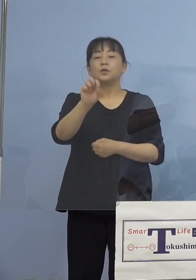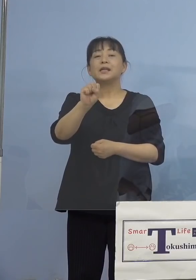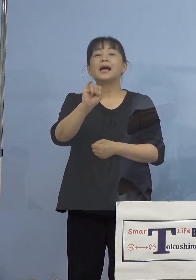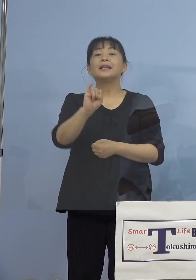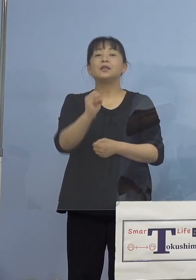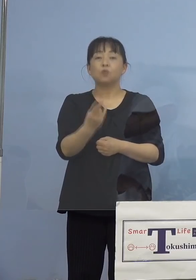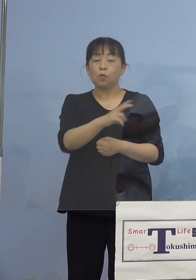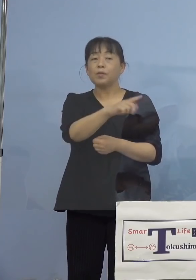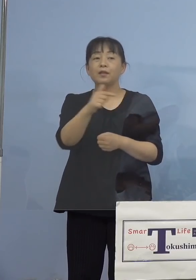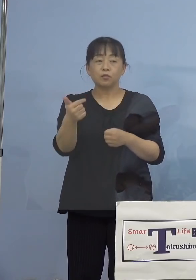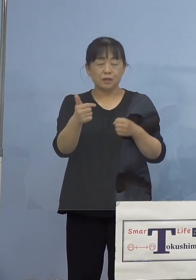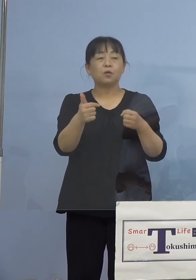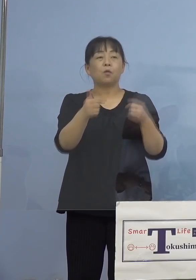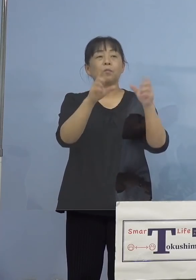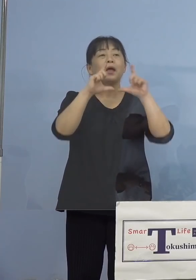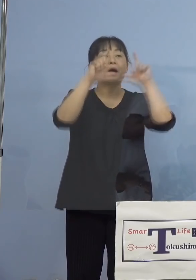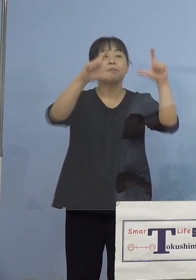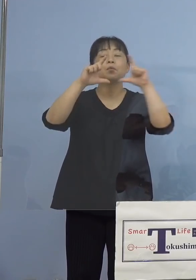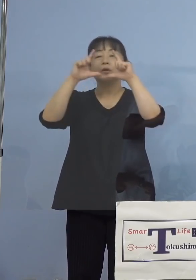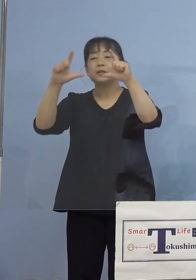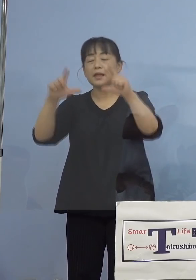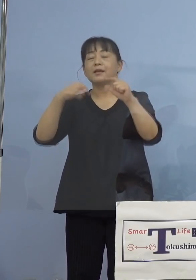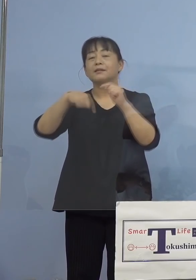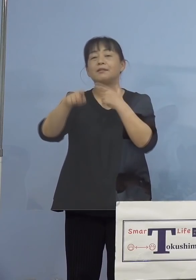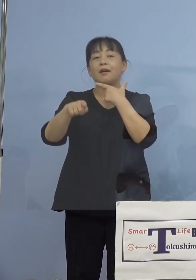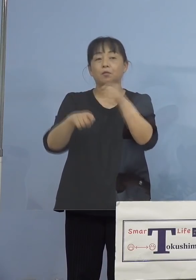思っております